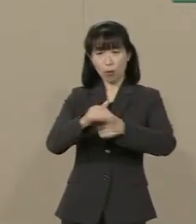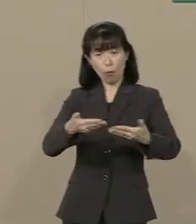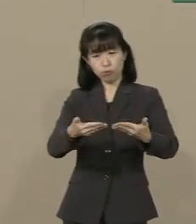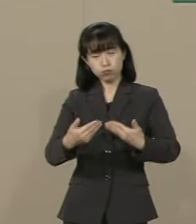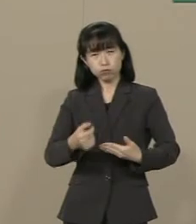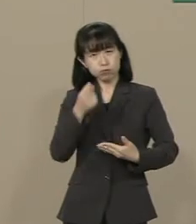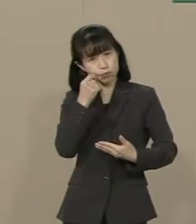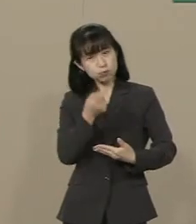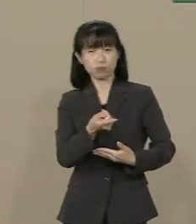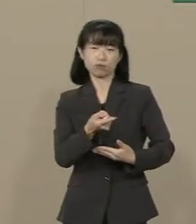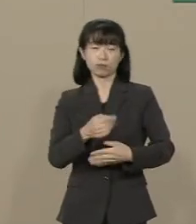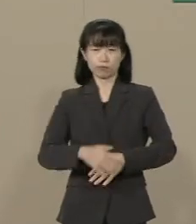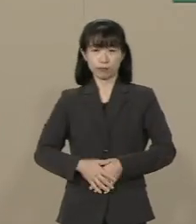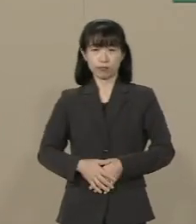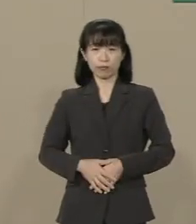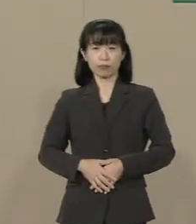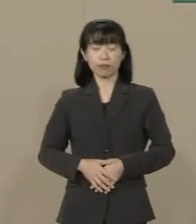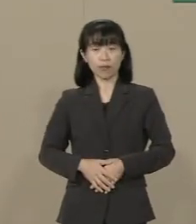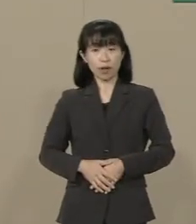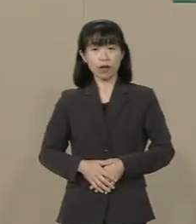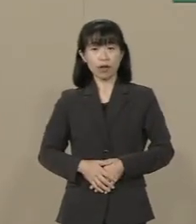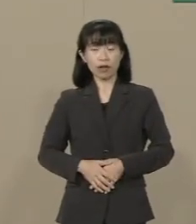こんなことで誰が命をかけて